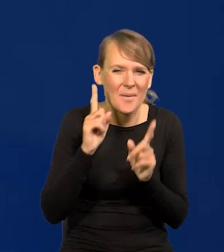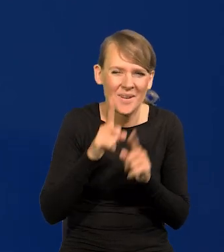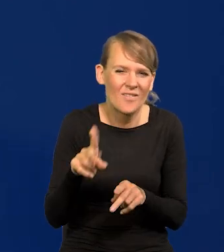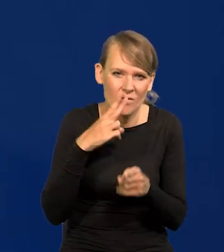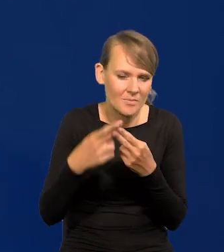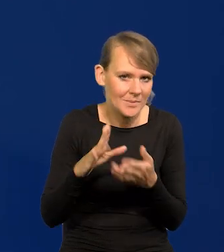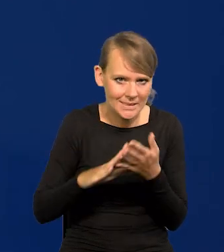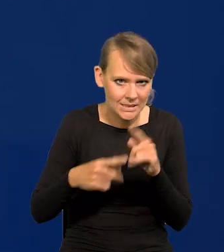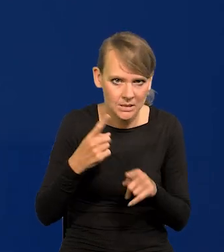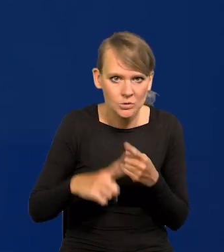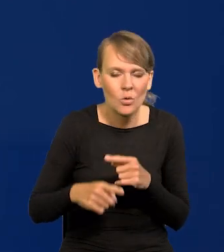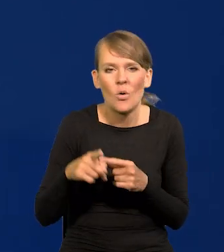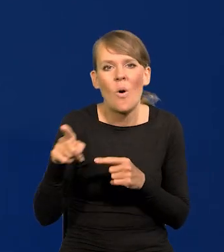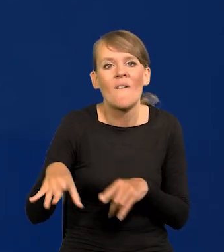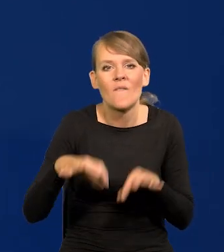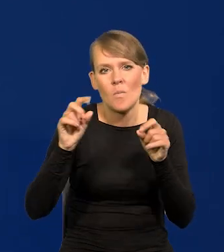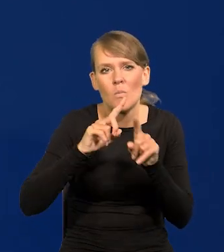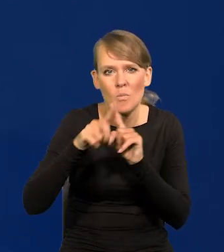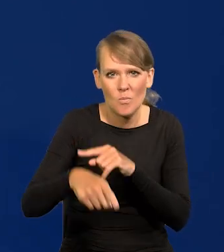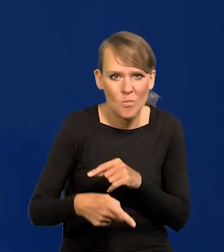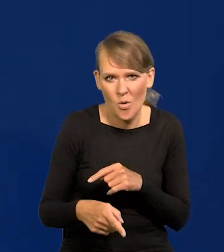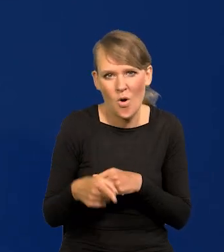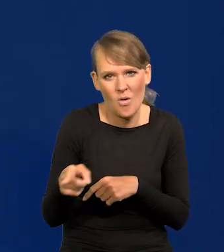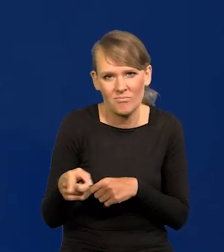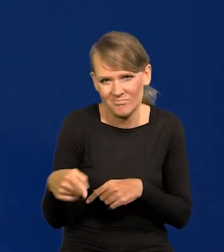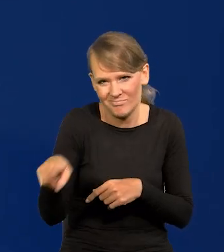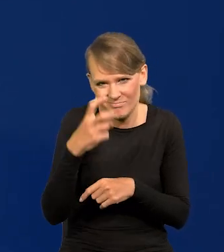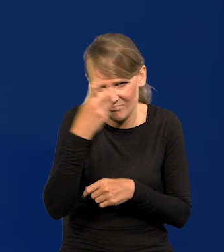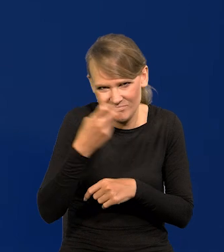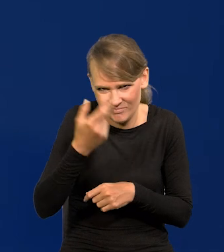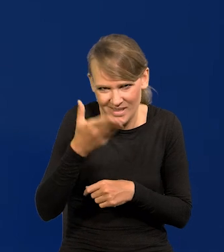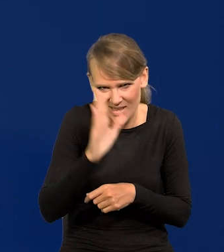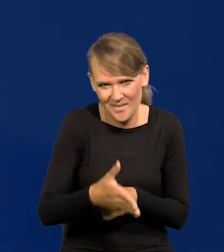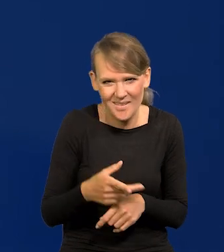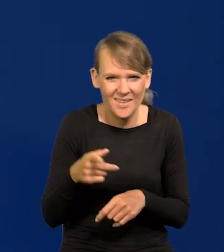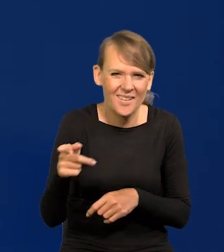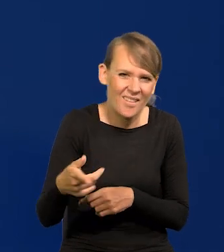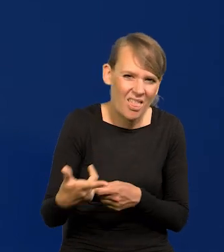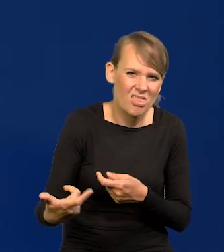bo po wyborach już w ogóle pies z kulawą nogą się będzie tym interesował. Jakieś absurdalne zaczepki